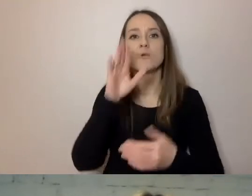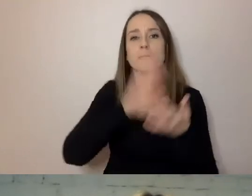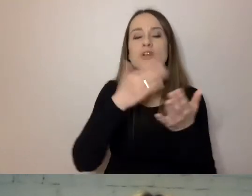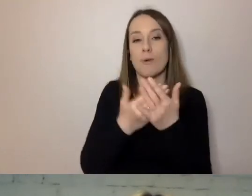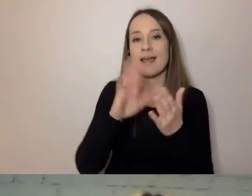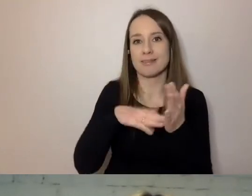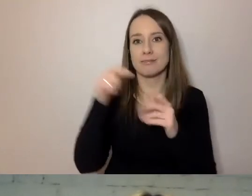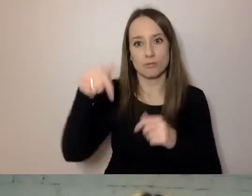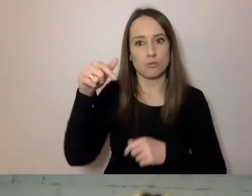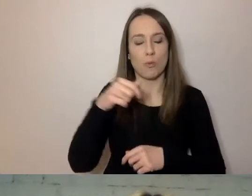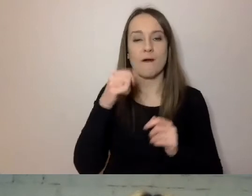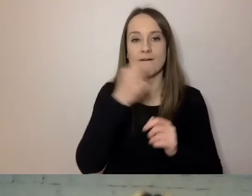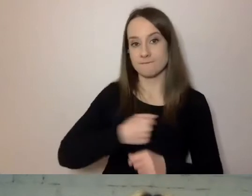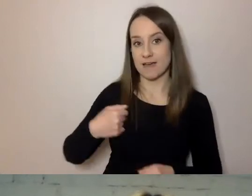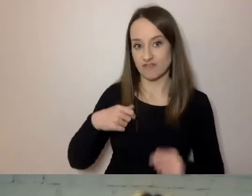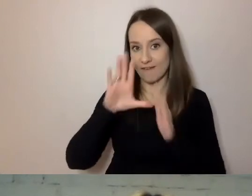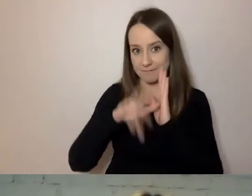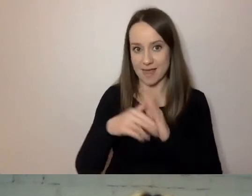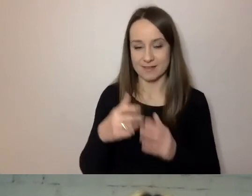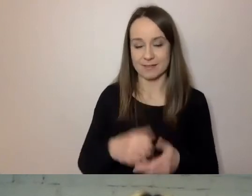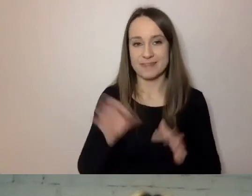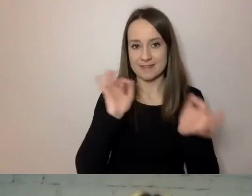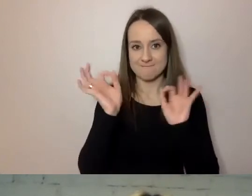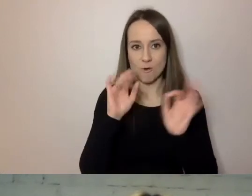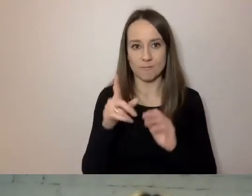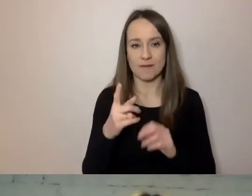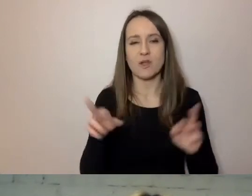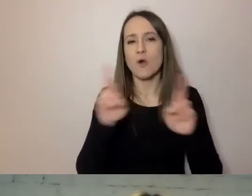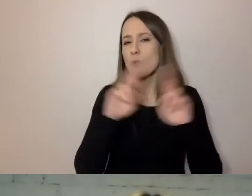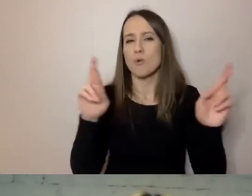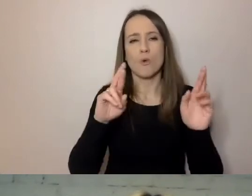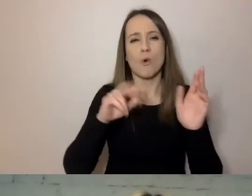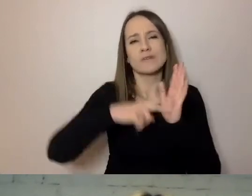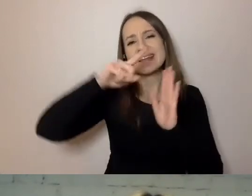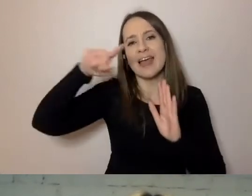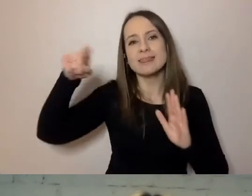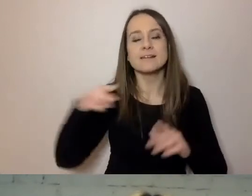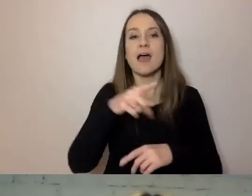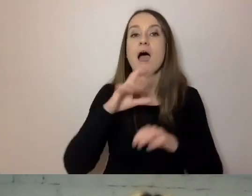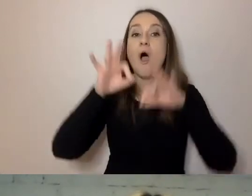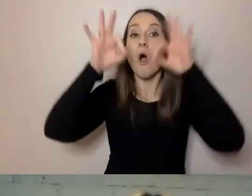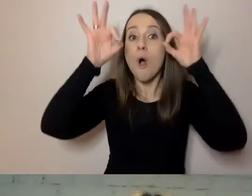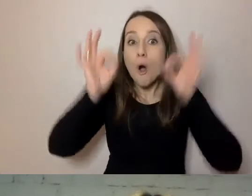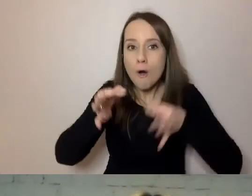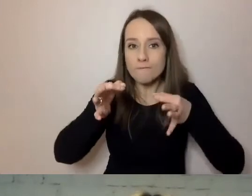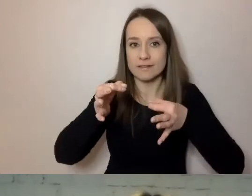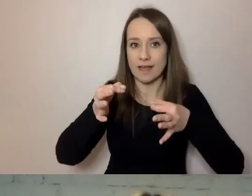Z różnych danych statystycznych. Oficjalnie, według danych mojego urzędu,